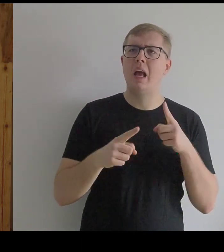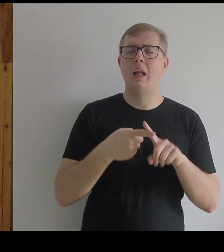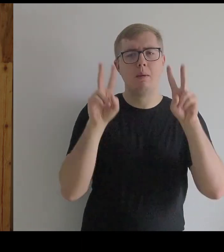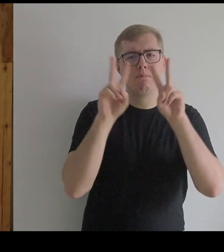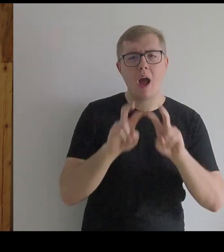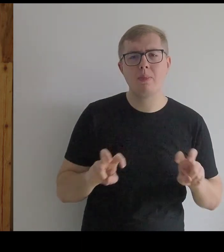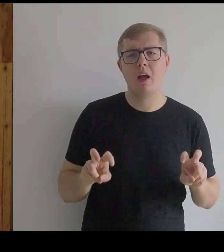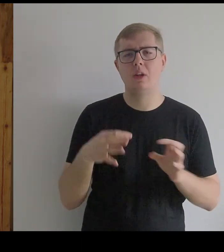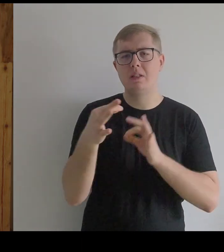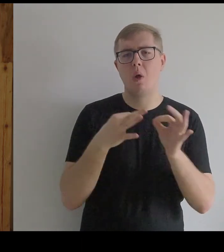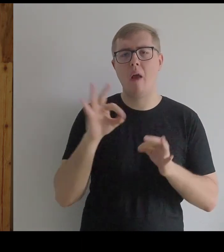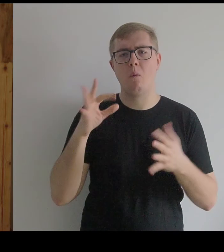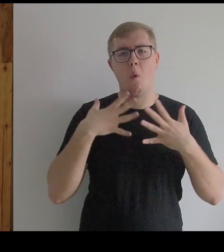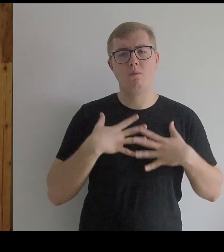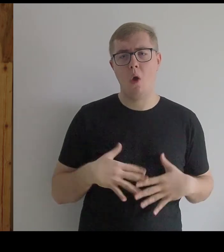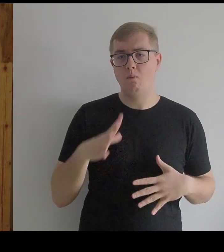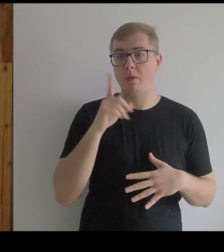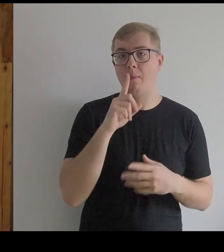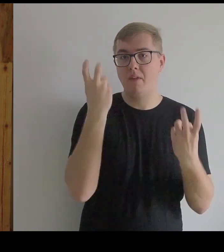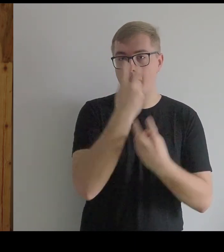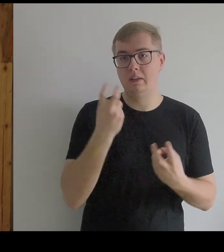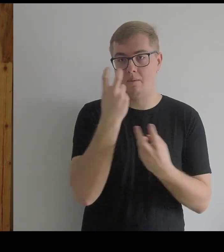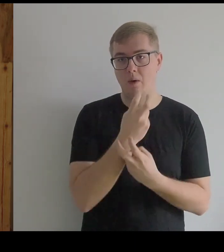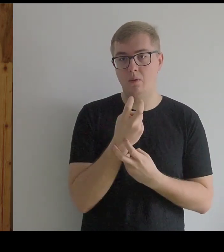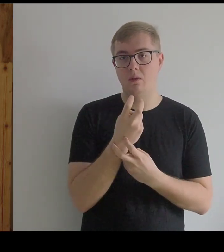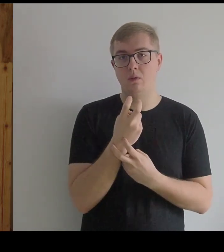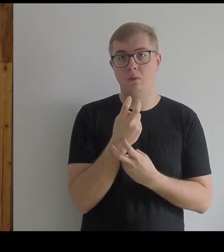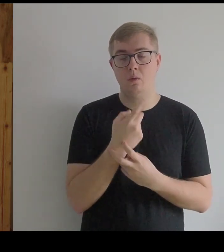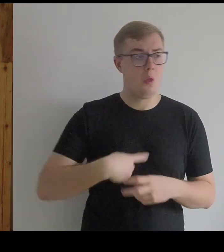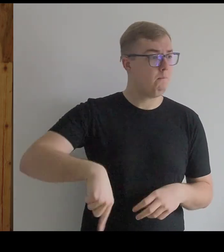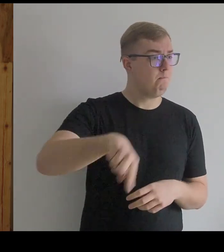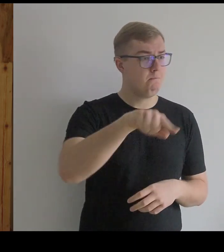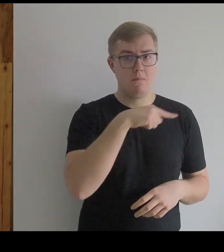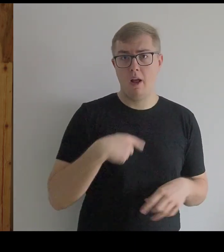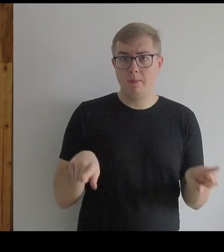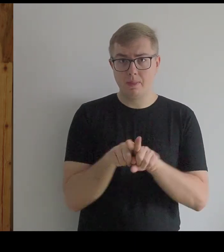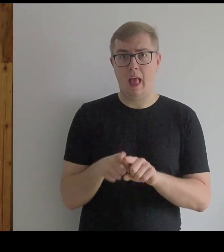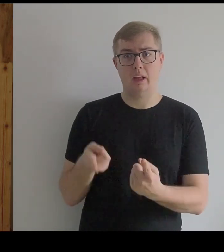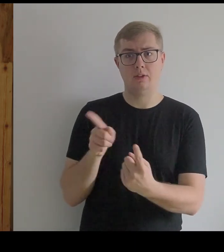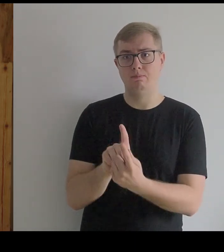Więc gdyby się na to natknął, to byśmy się z tym zetknęli.